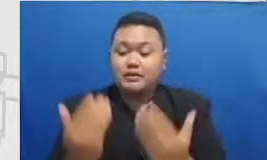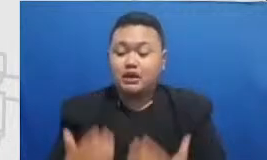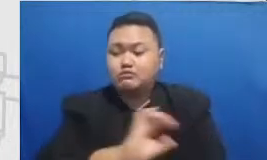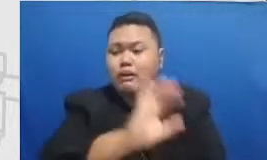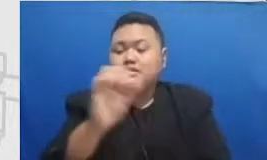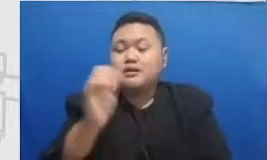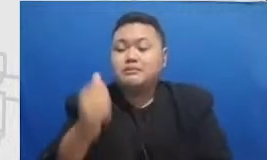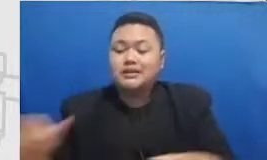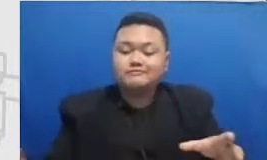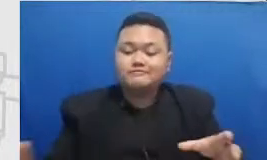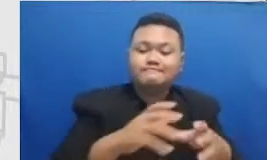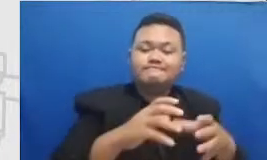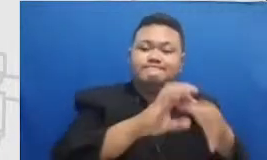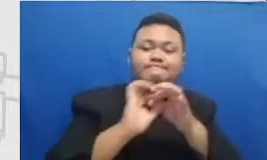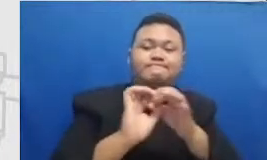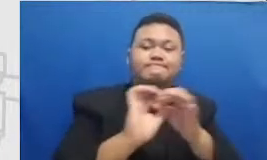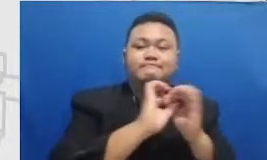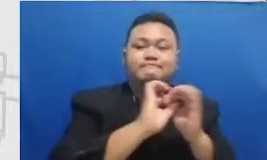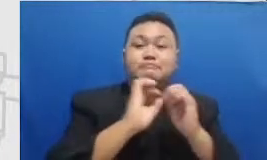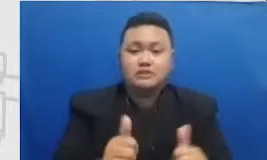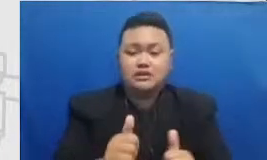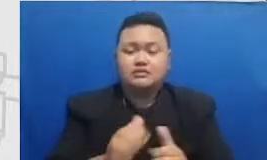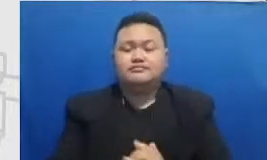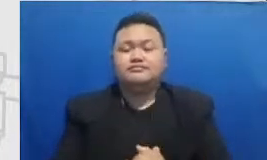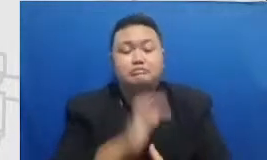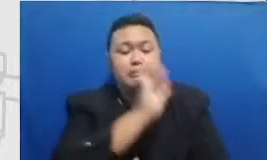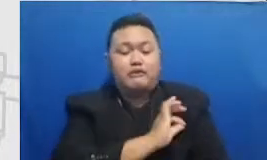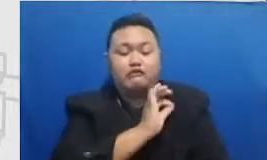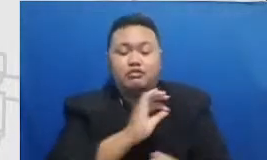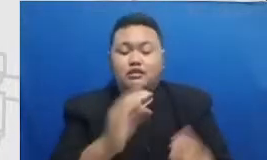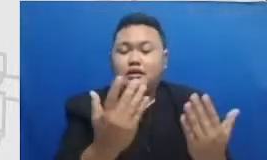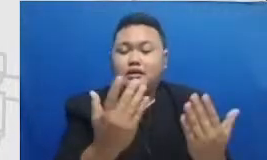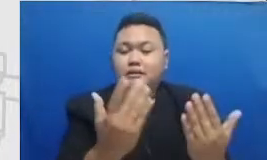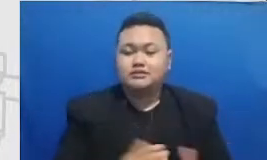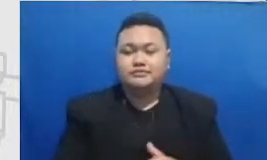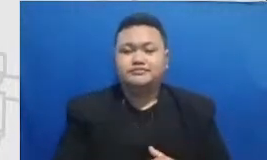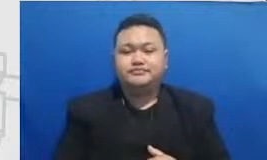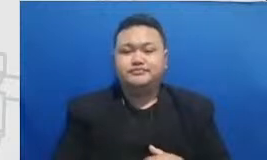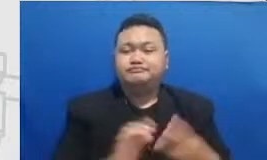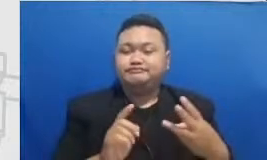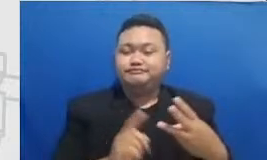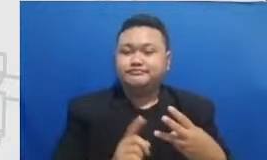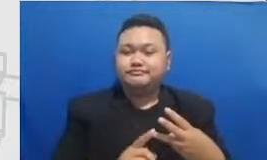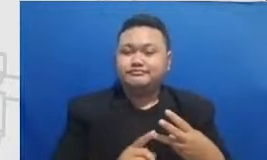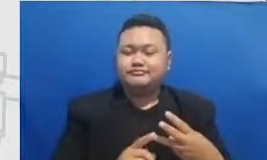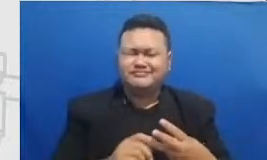pembelajaran tentang keterampilan teknologi berapa bisa lihat berebut saya disini bahwa